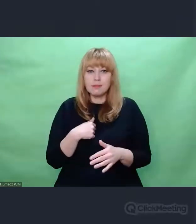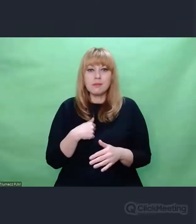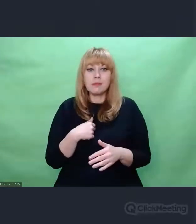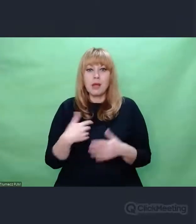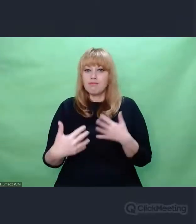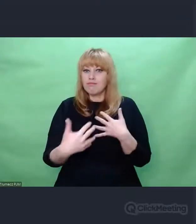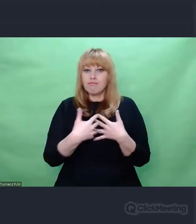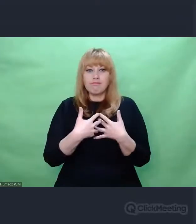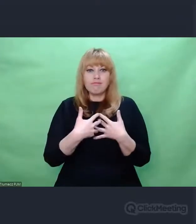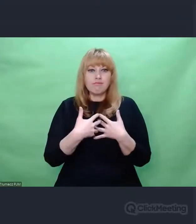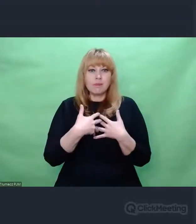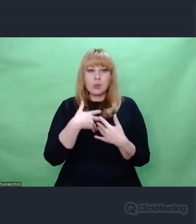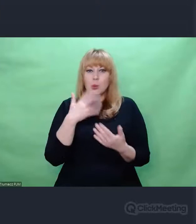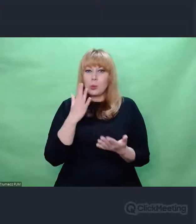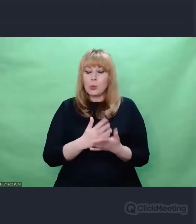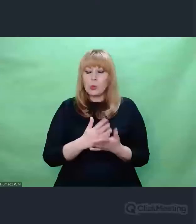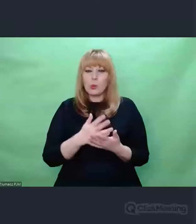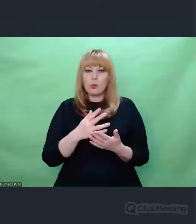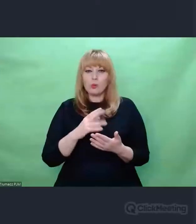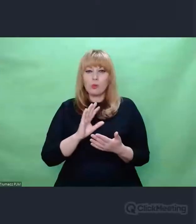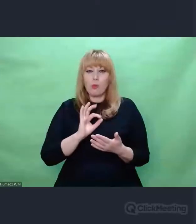moje podejście do sztuki.